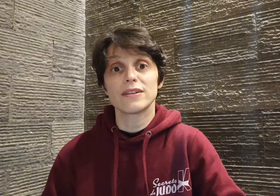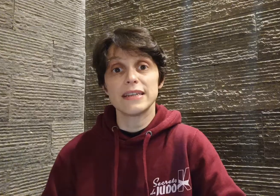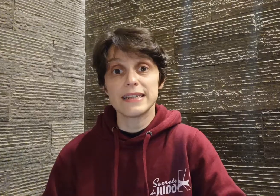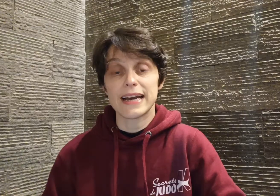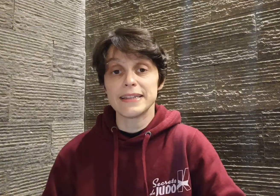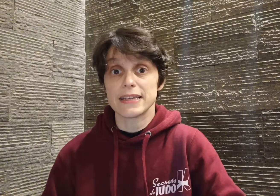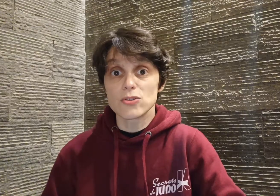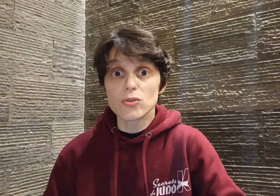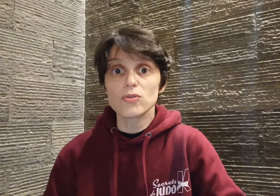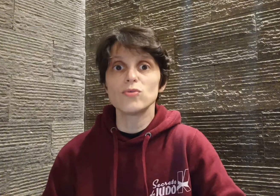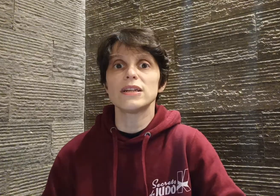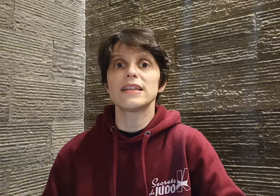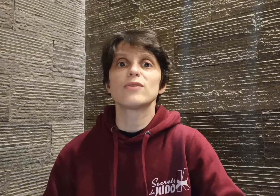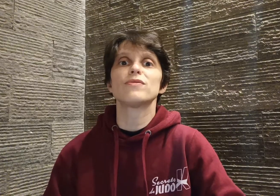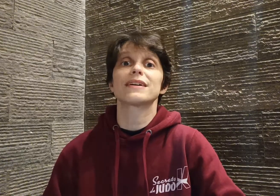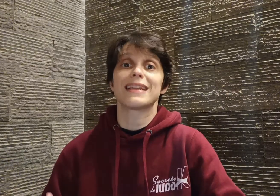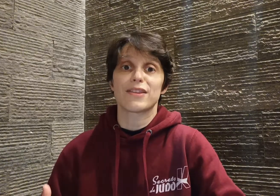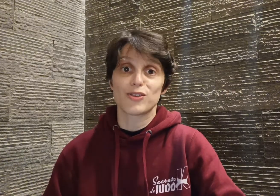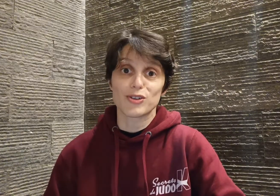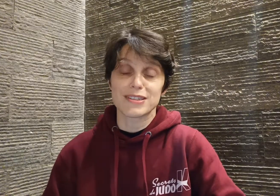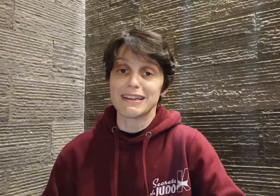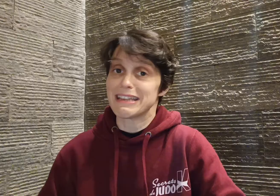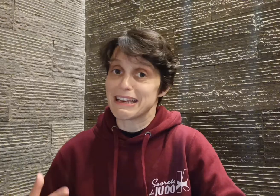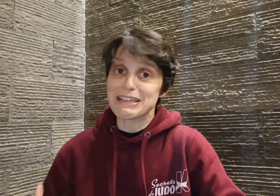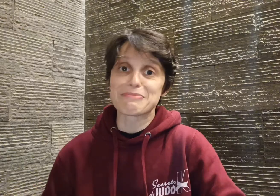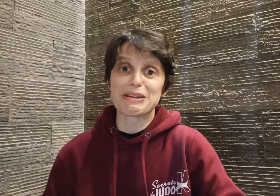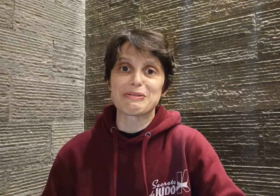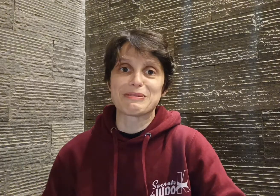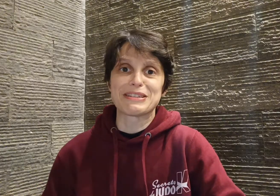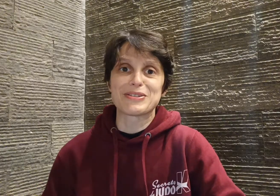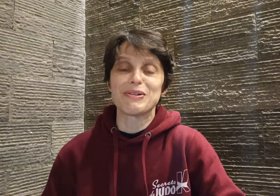il gagne, et surtout, il découvre qu'il adore ça, qu'il a l'esprit de compétition,